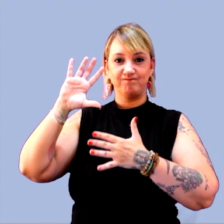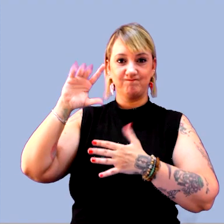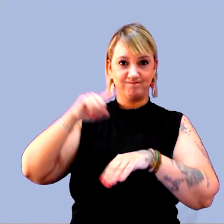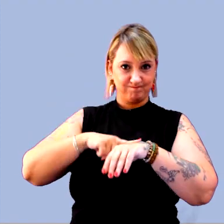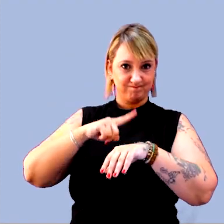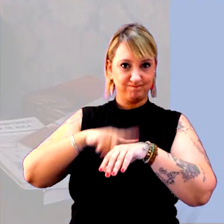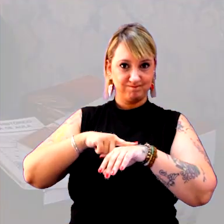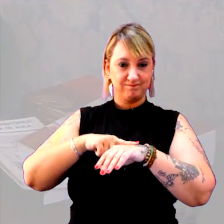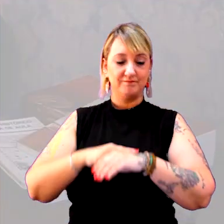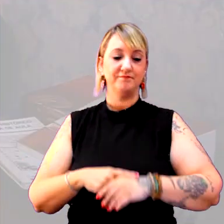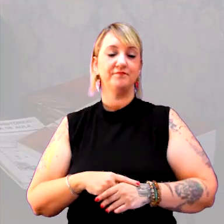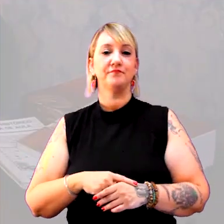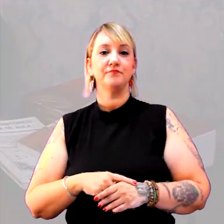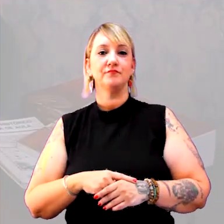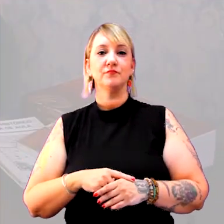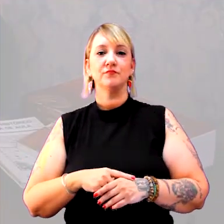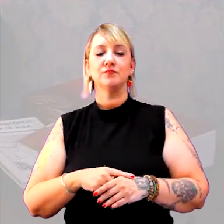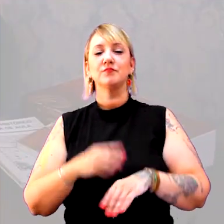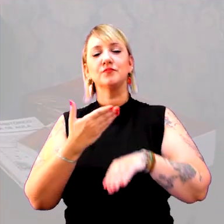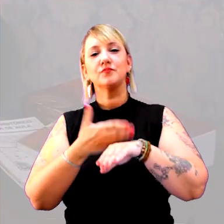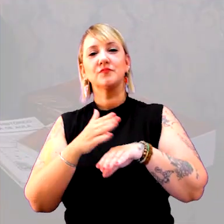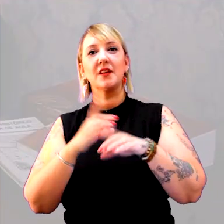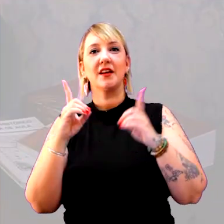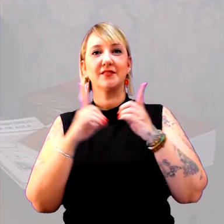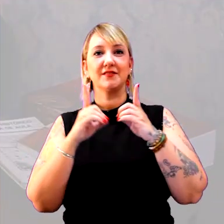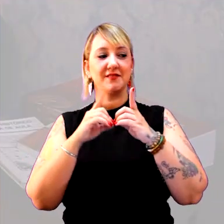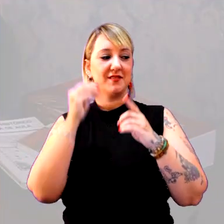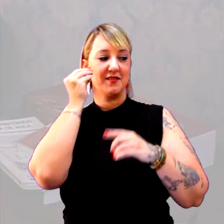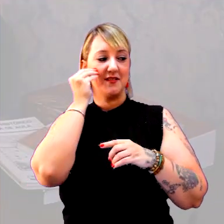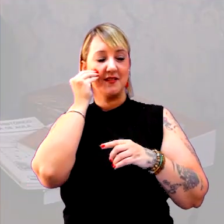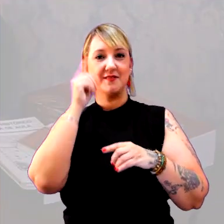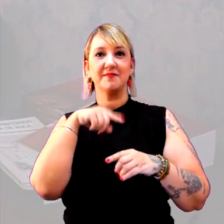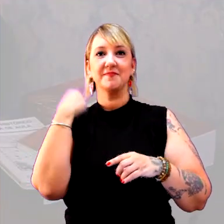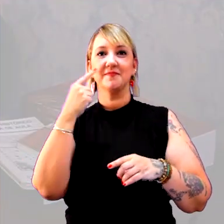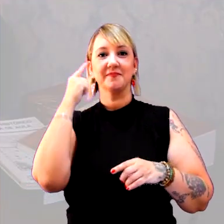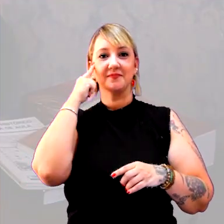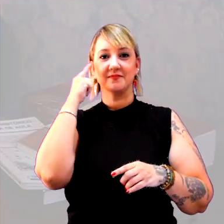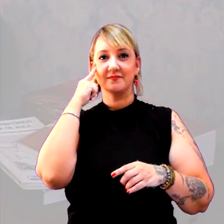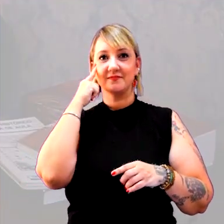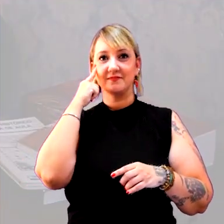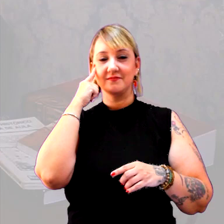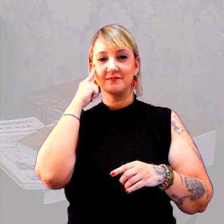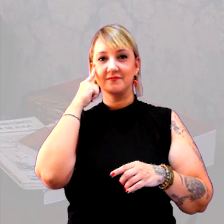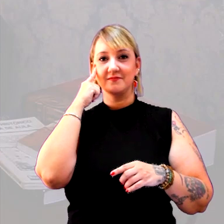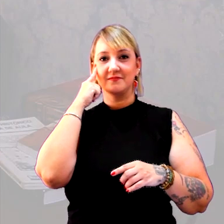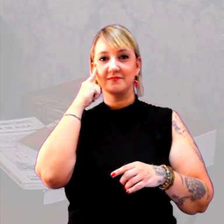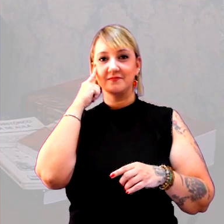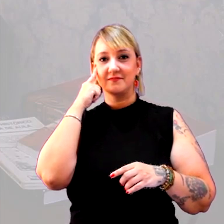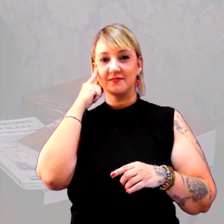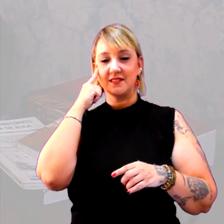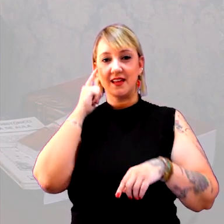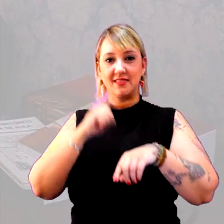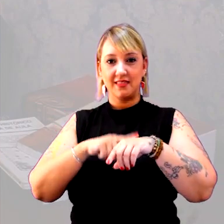Uma passagem didática bem oportuna, para a gente passar do tempo cronológico